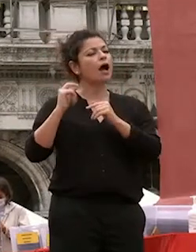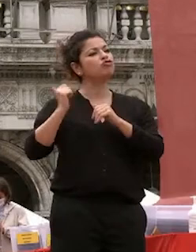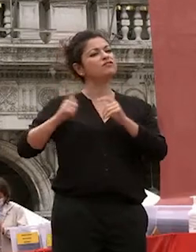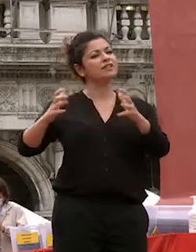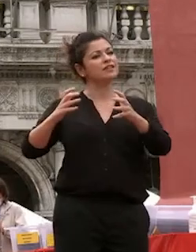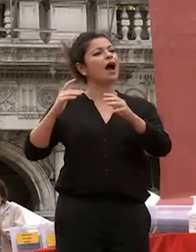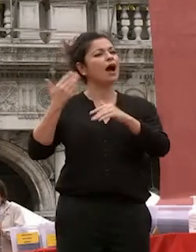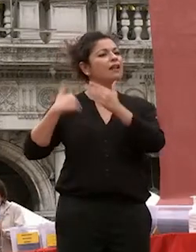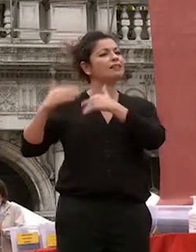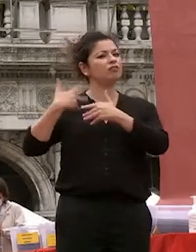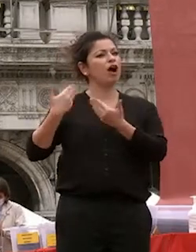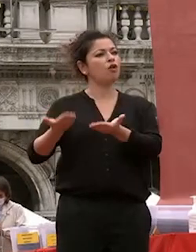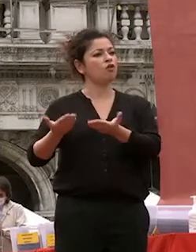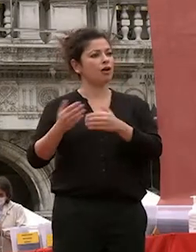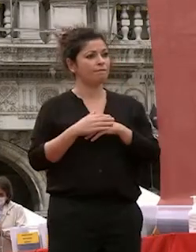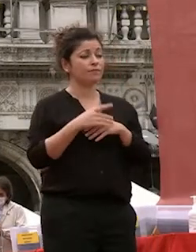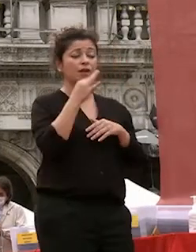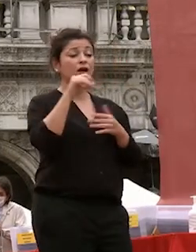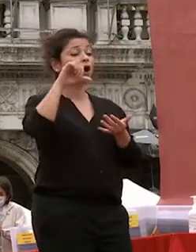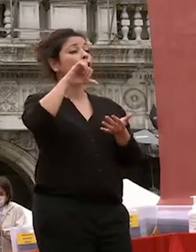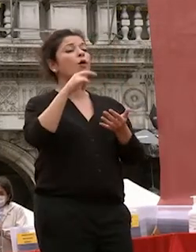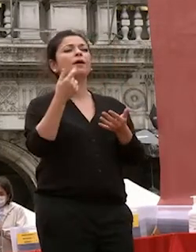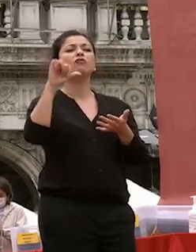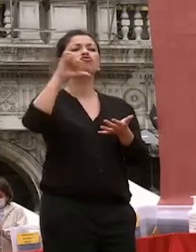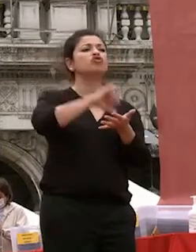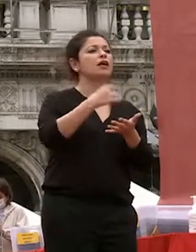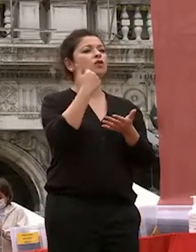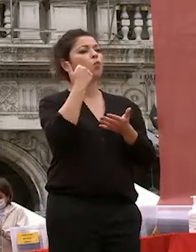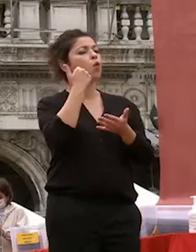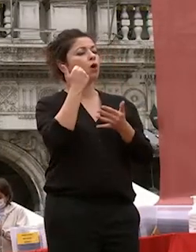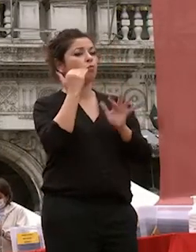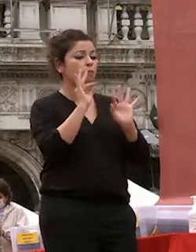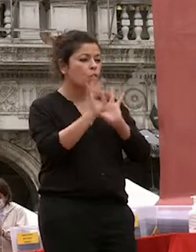centro della riflessione la sua coltivazione psico fisica attraverso una